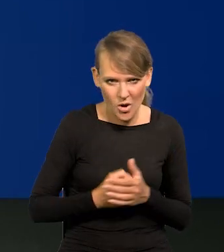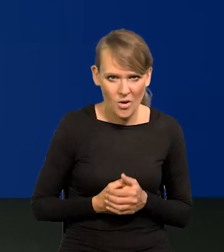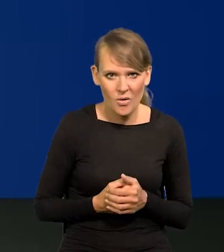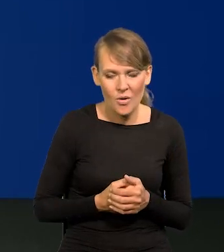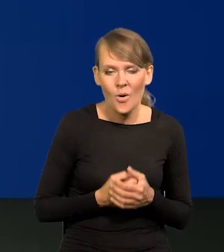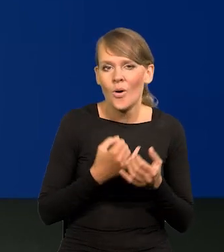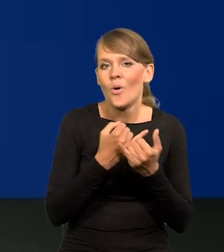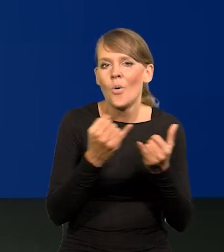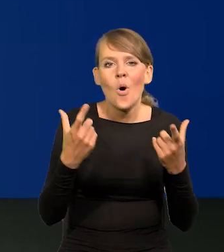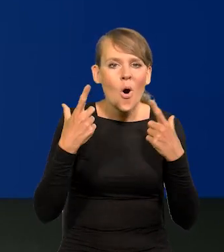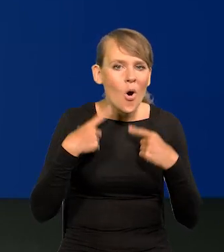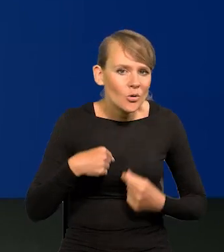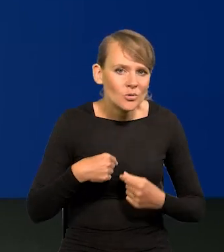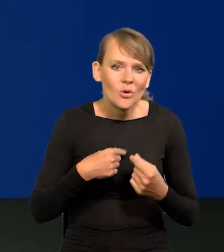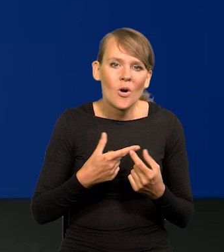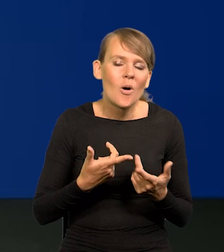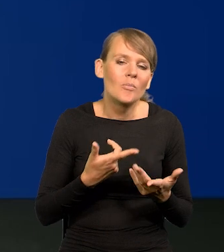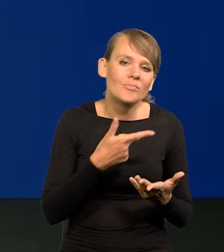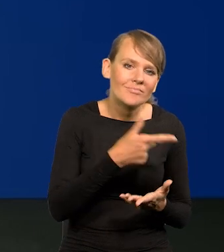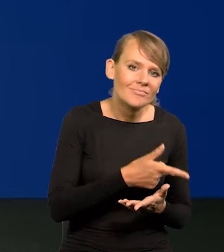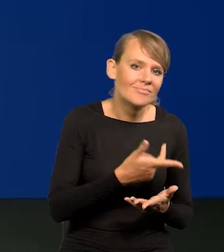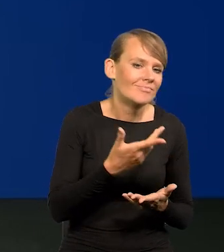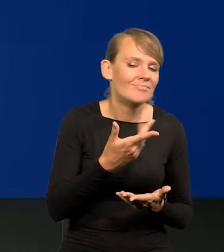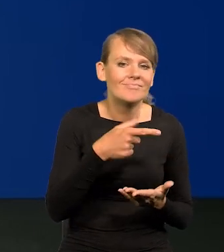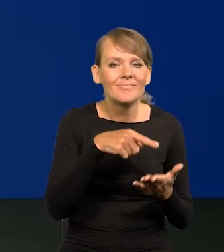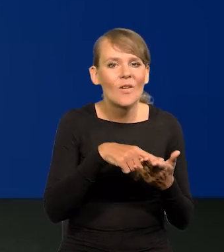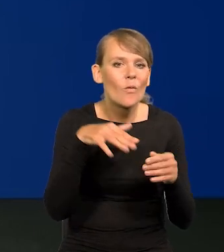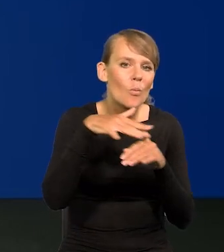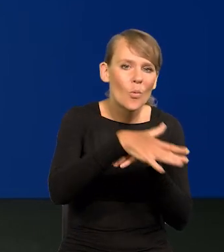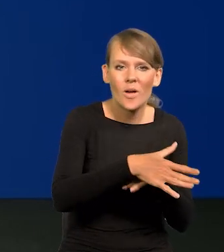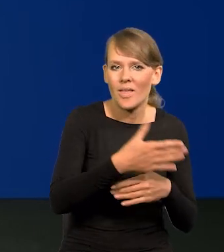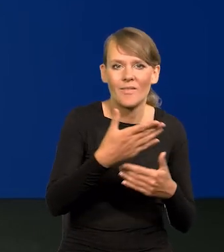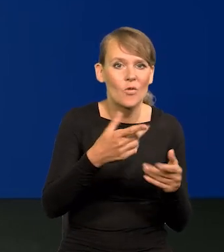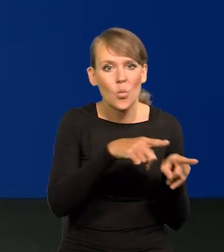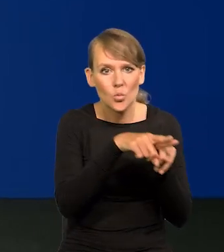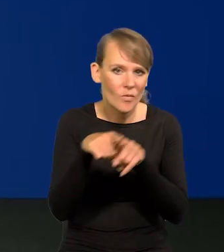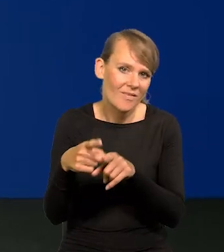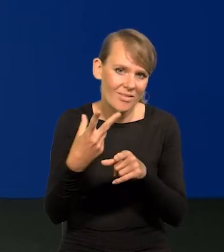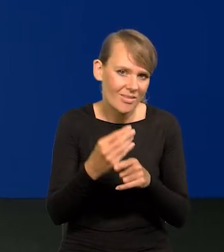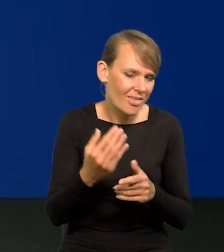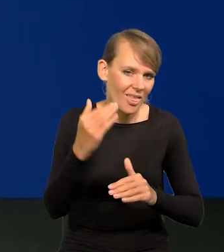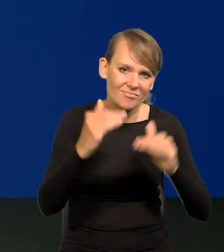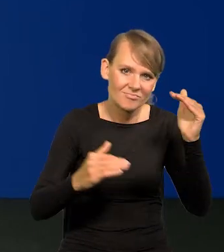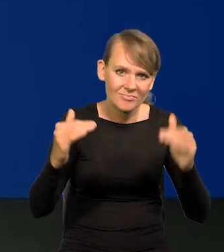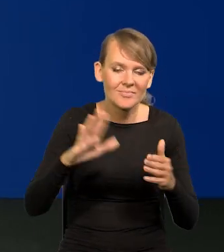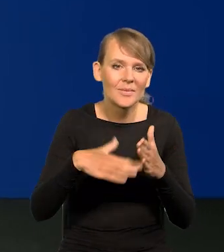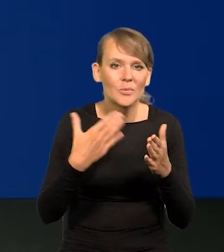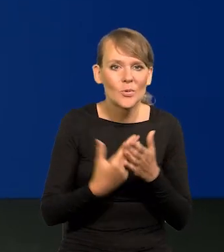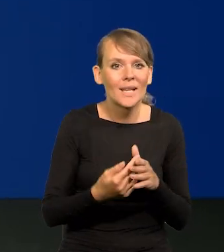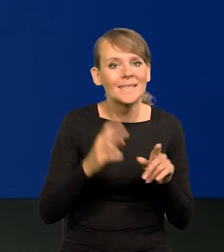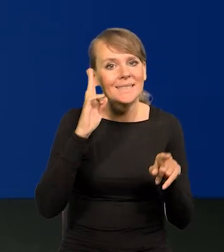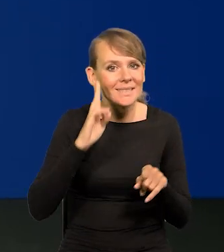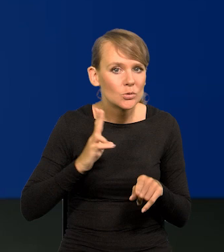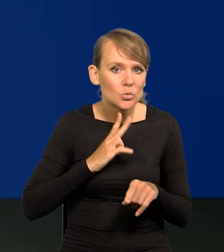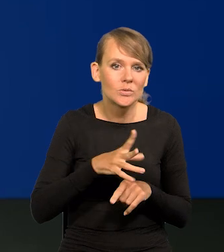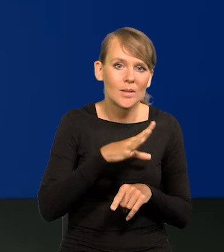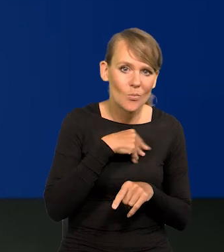Różne osoby w różny sposób ucierpiały. To jest oczywiste. Tam, gdzie w instytucjach można było presję wywierać